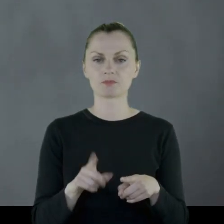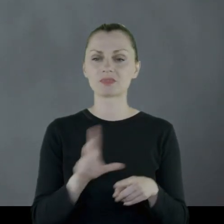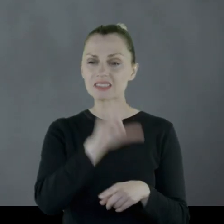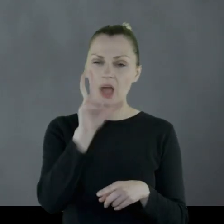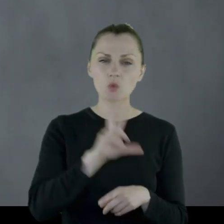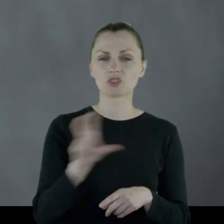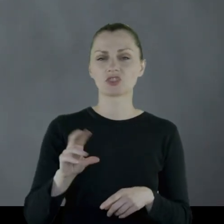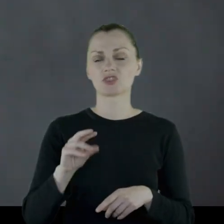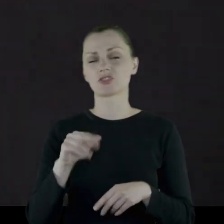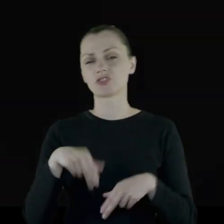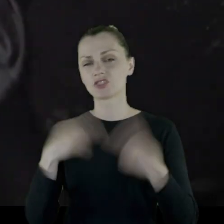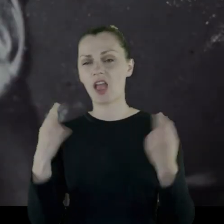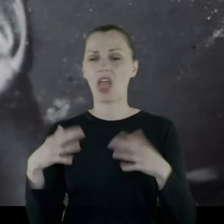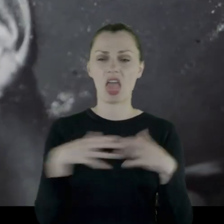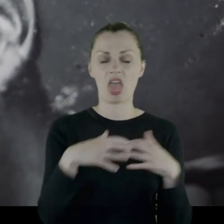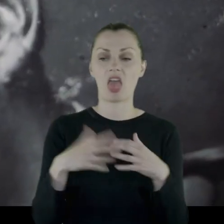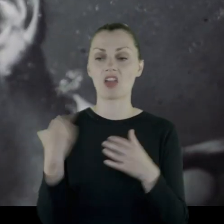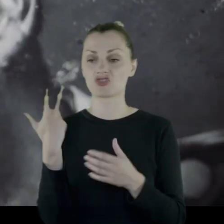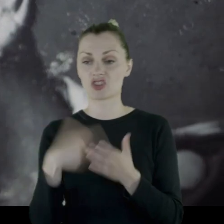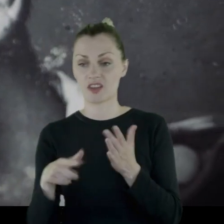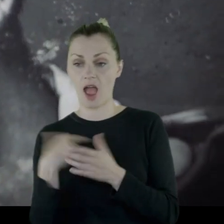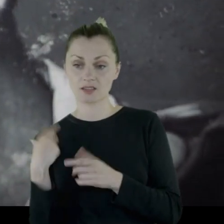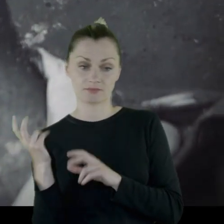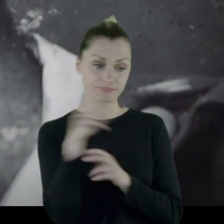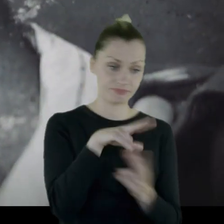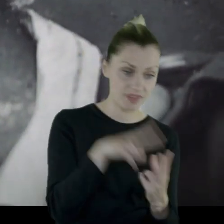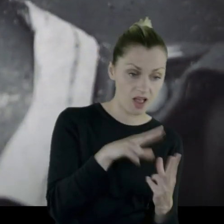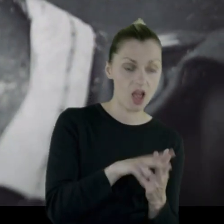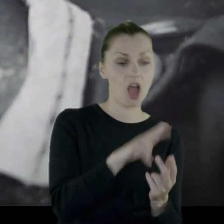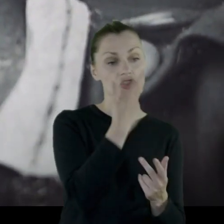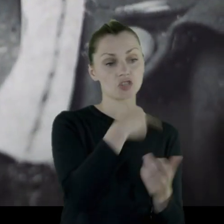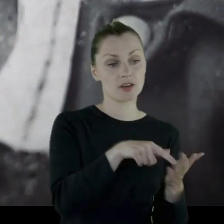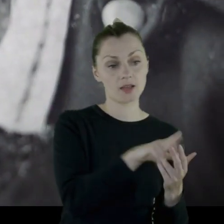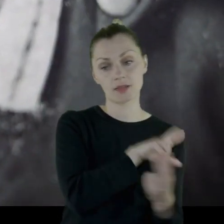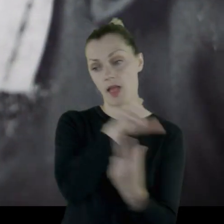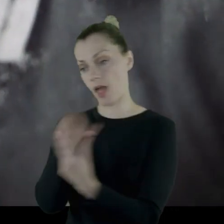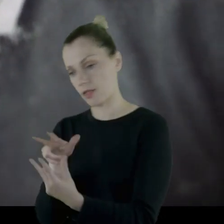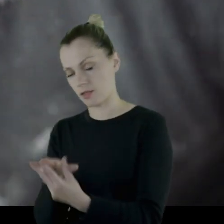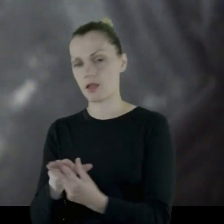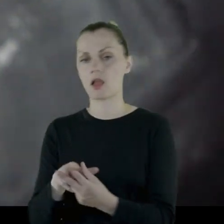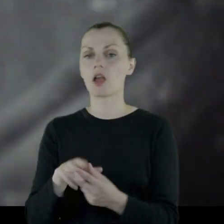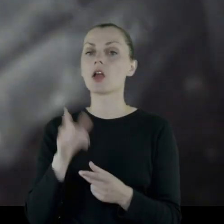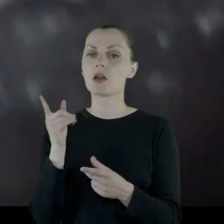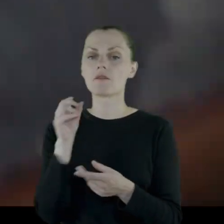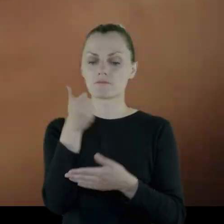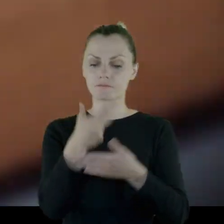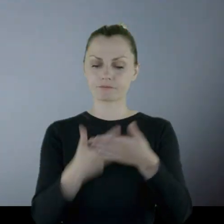"Cały dzień szarża. Trzy razy my na nich, oni na nas" i wymienia 10 kolegów, którzy zginęli.